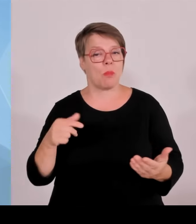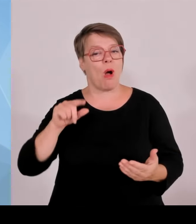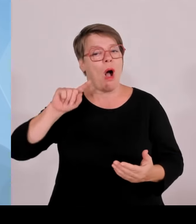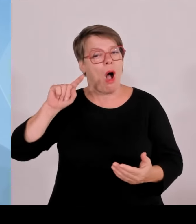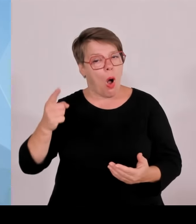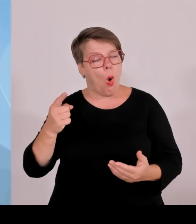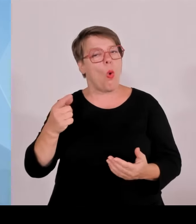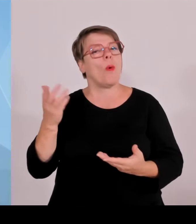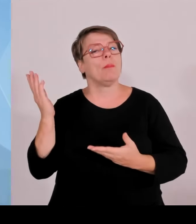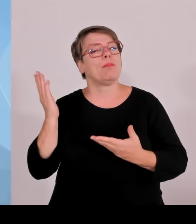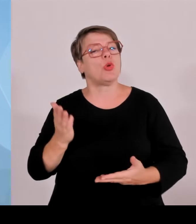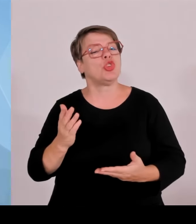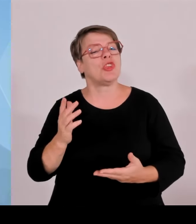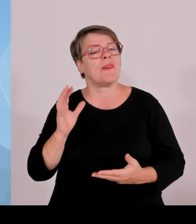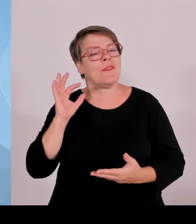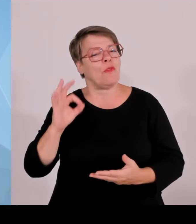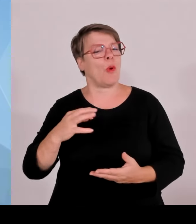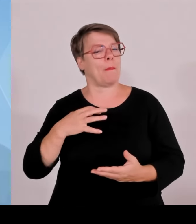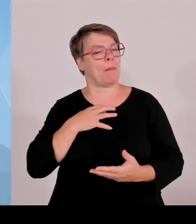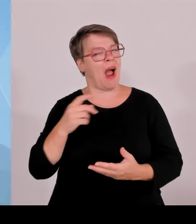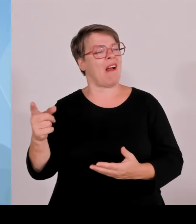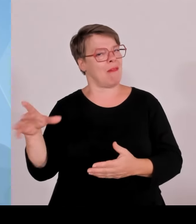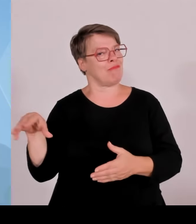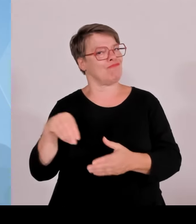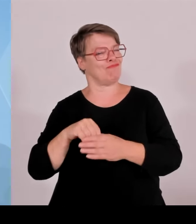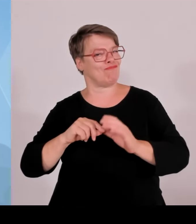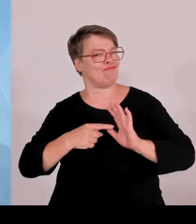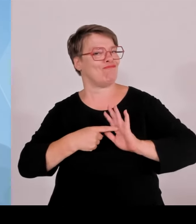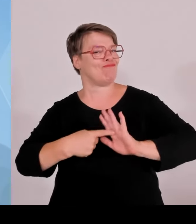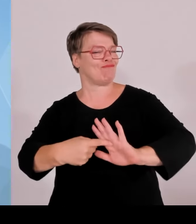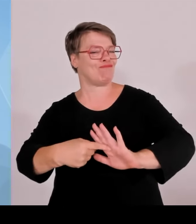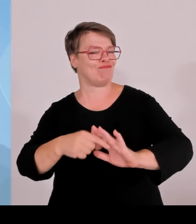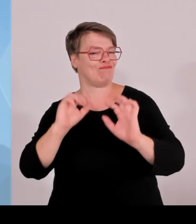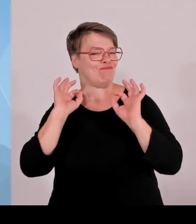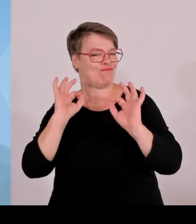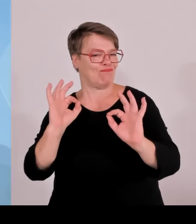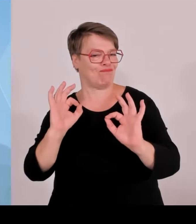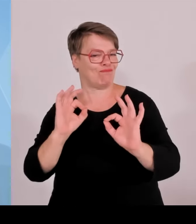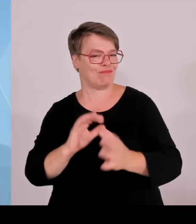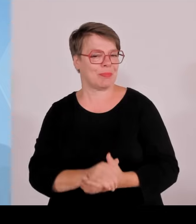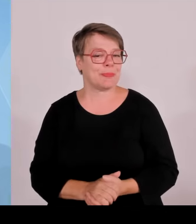München und für die Weltoffenheit und Gastfreundschaft. Der Ministerpräsident hat ja alle